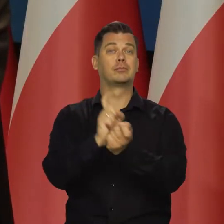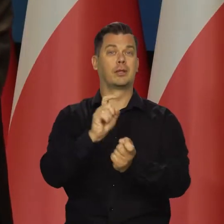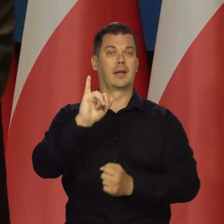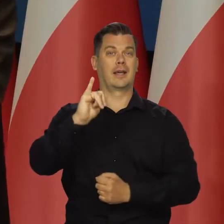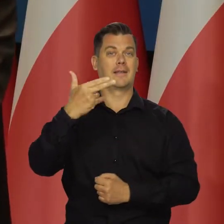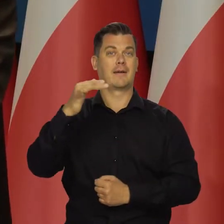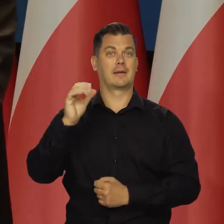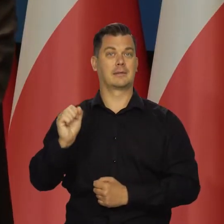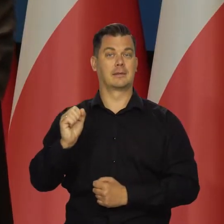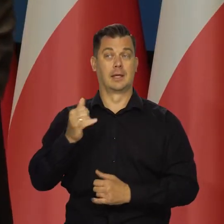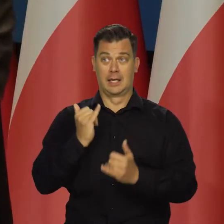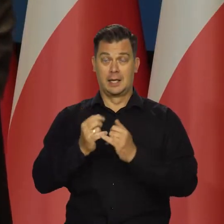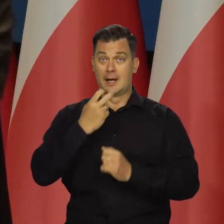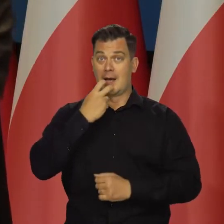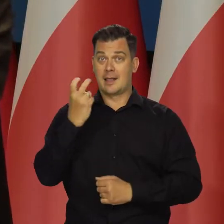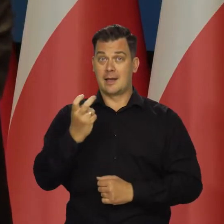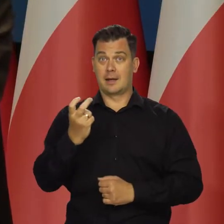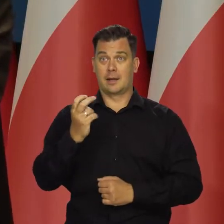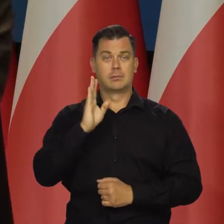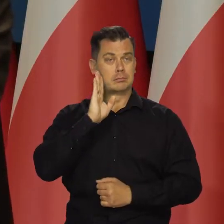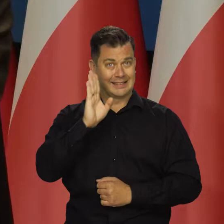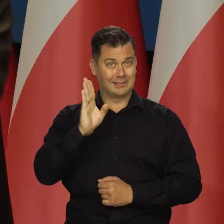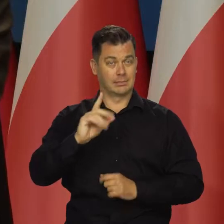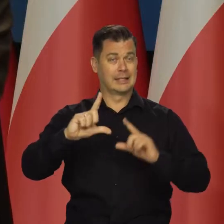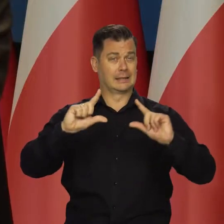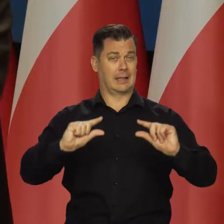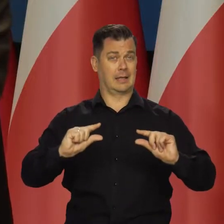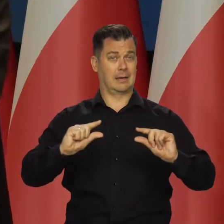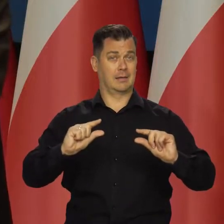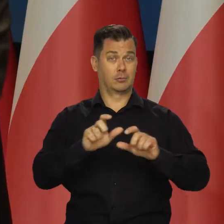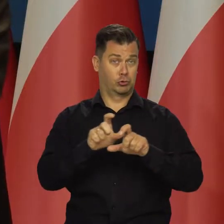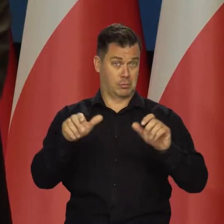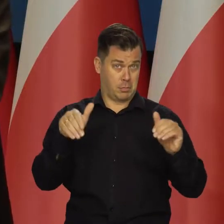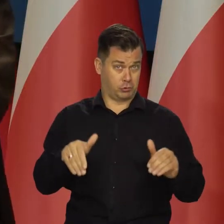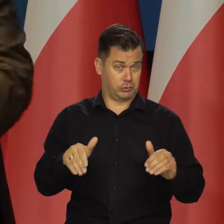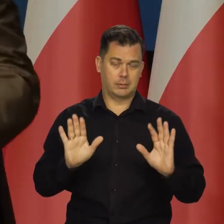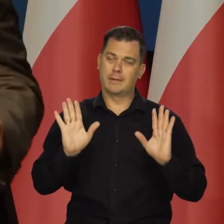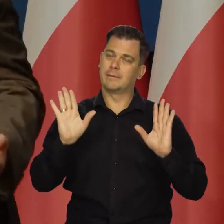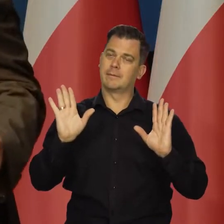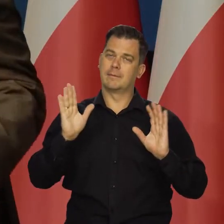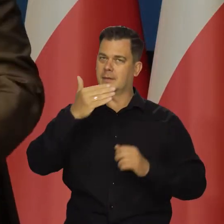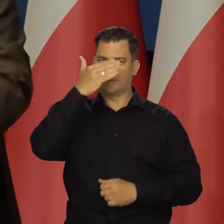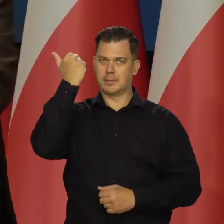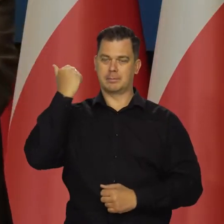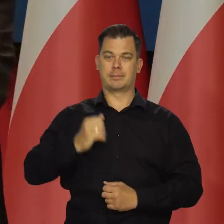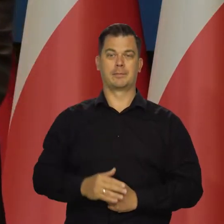i gdyby się udało nie podwyższać cen regulowanych od stycznia. Nie wiem, czy to jest możliwe w ogóle,